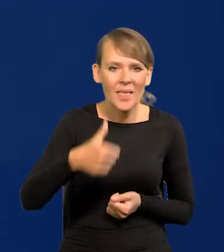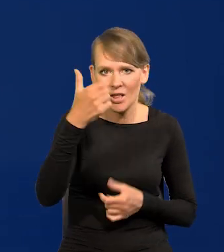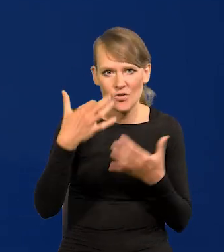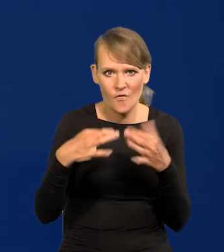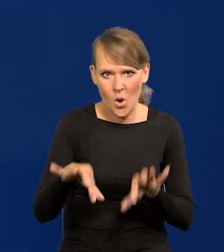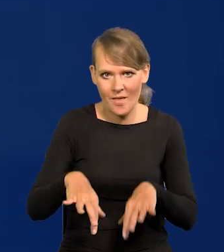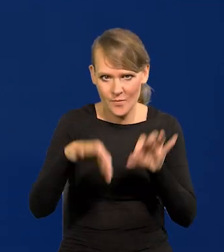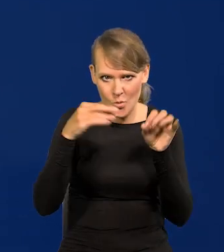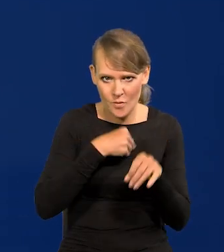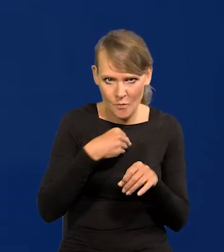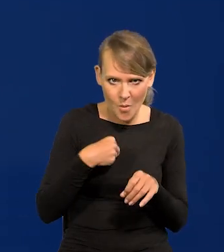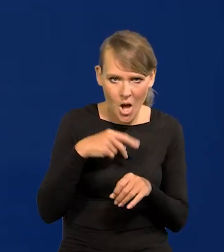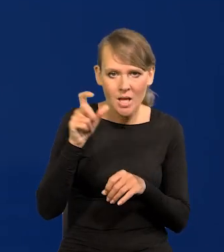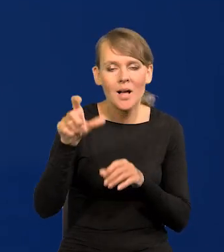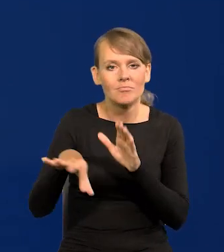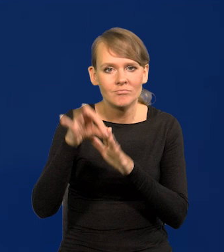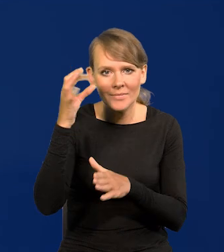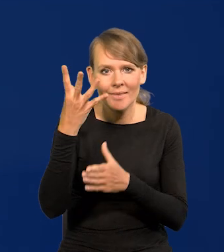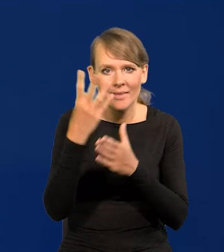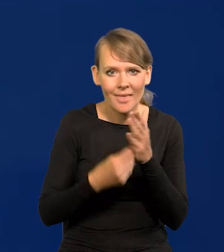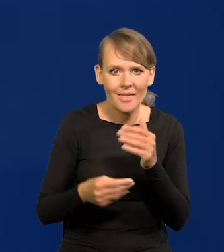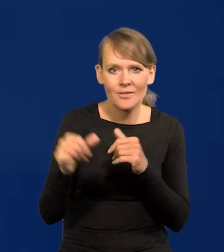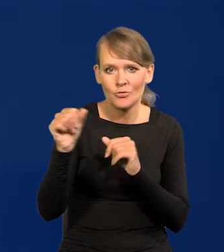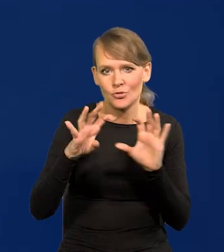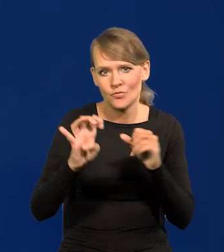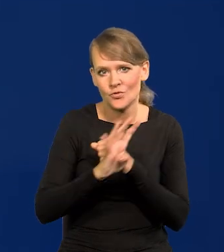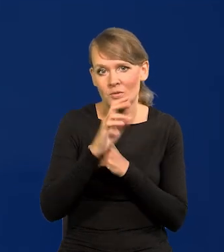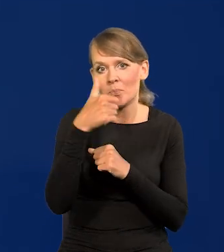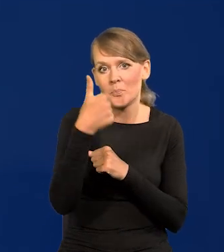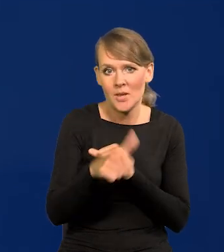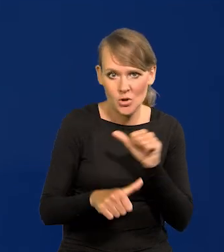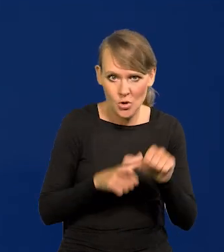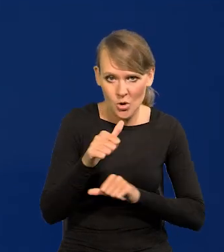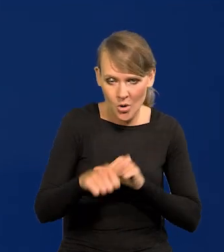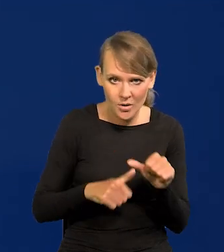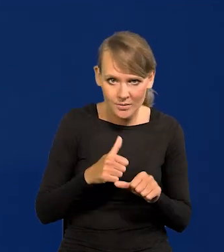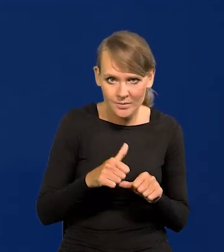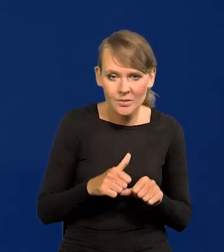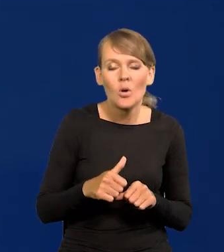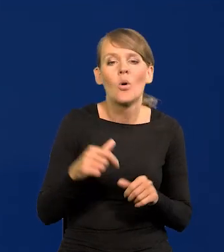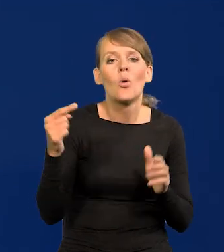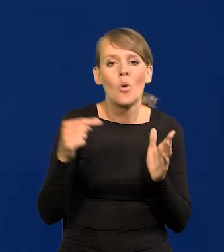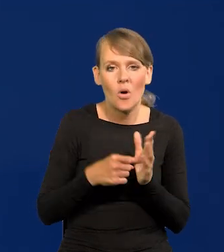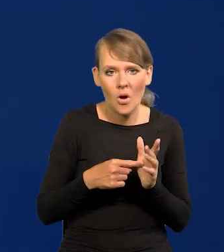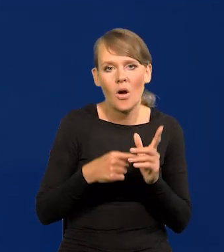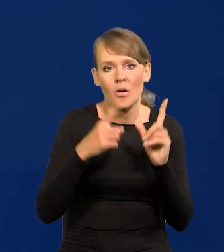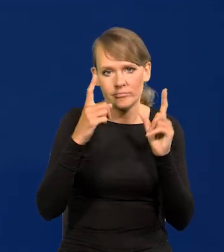które w Polsce były jesienią 1991 to się zaczęło zmieniać,